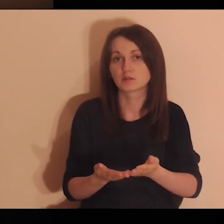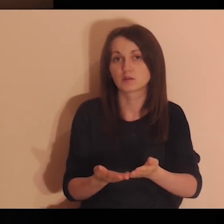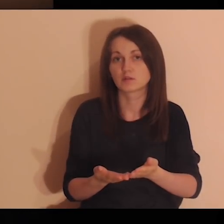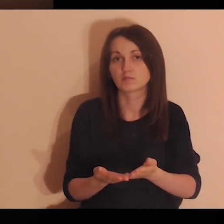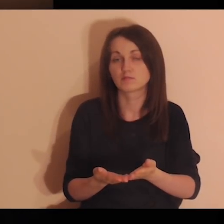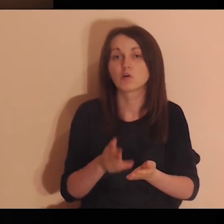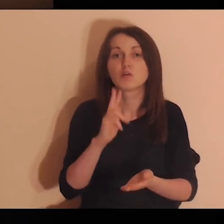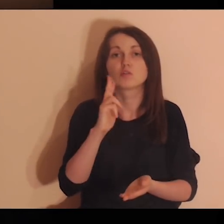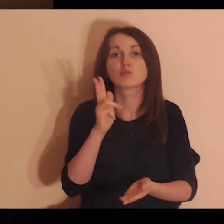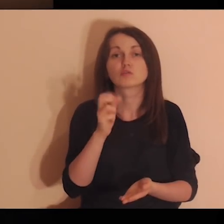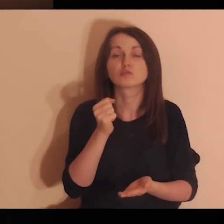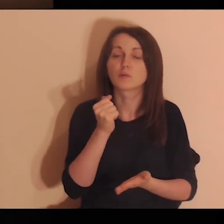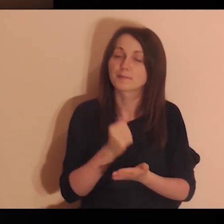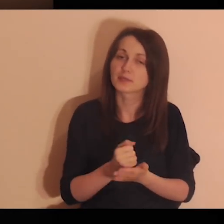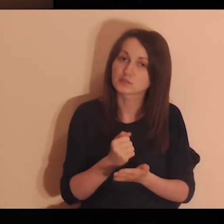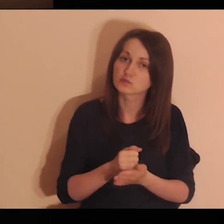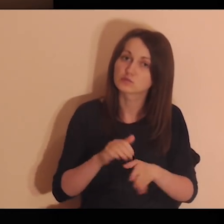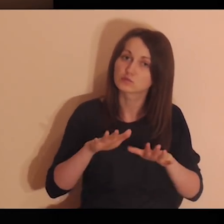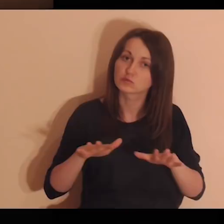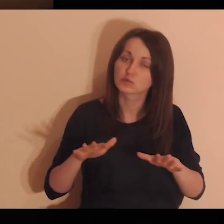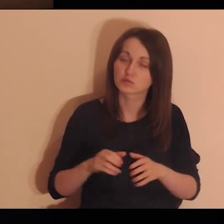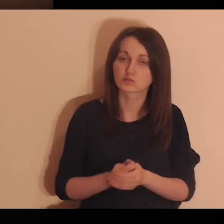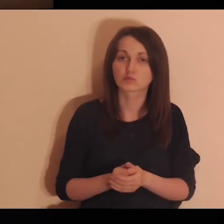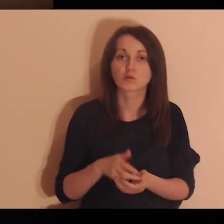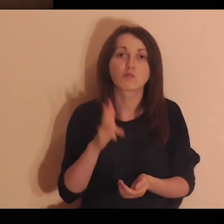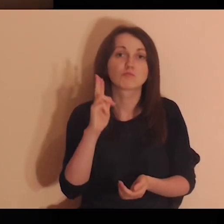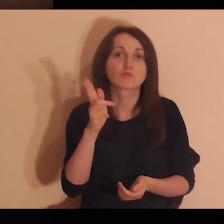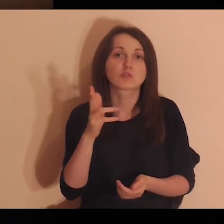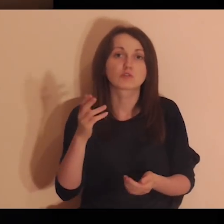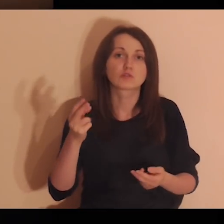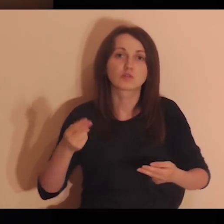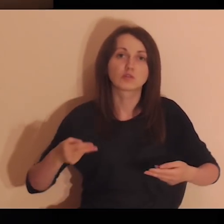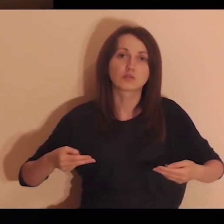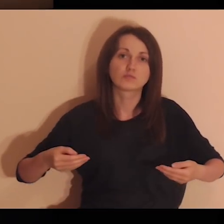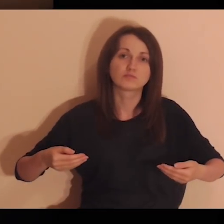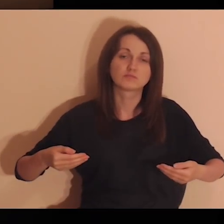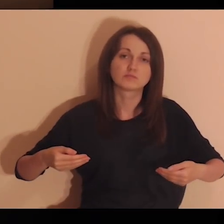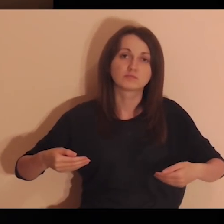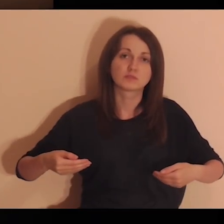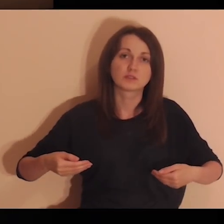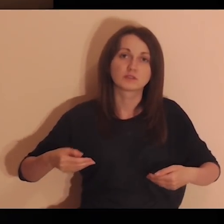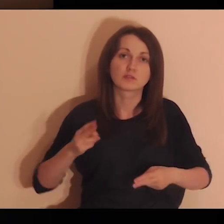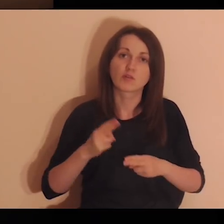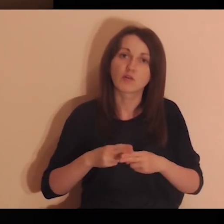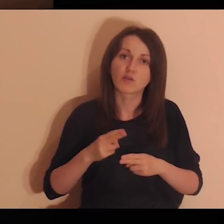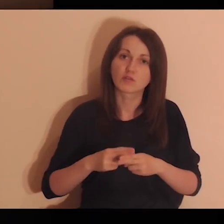Powierzam Ci tych zapracowanych, chorych, zmęczonych,